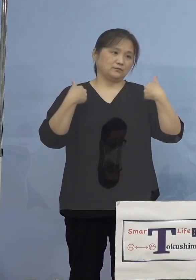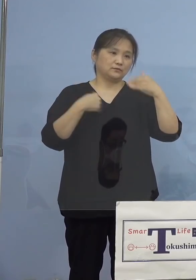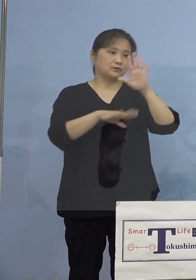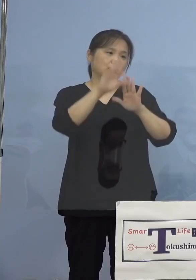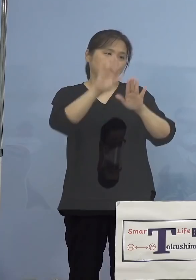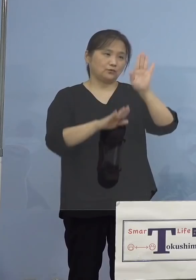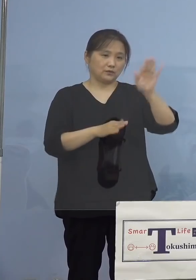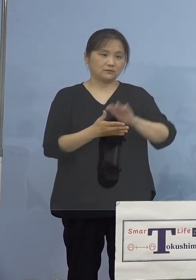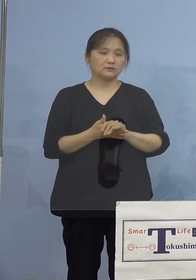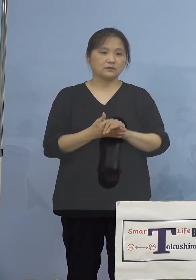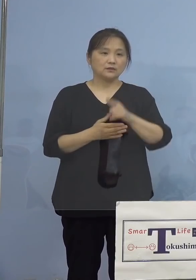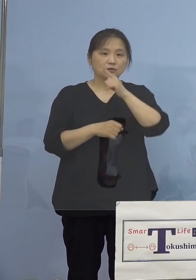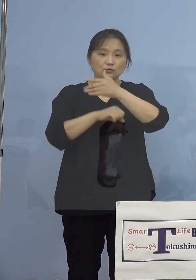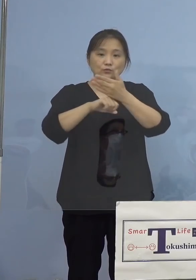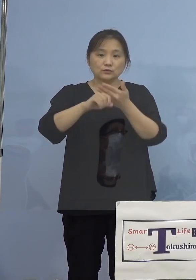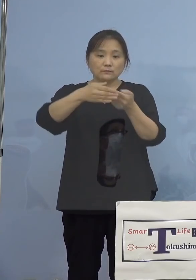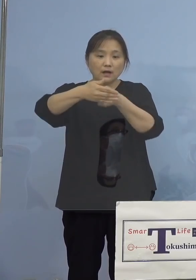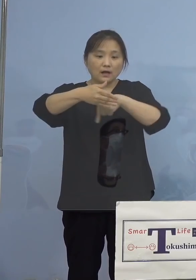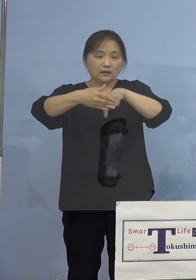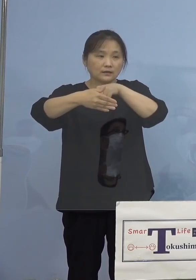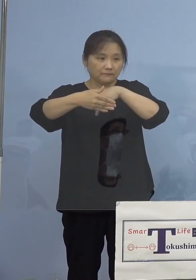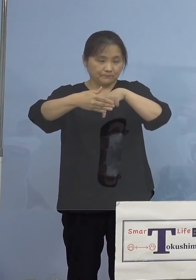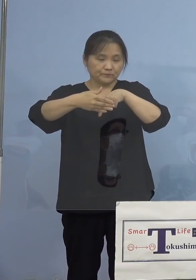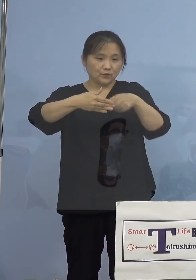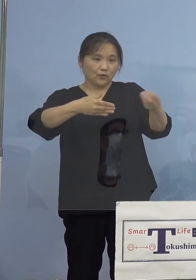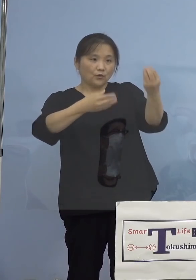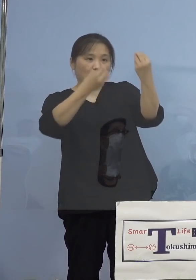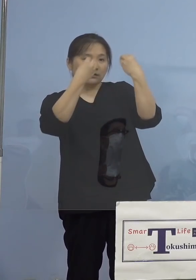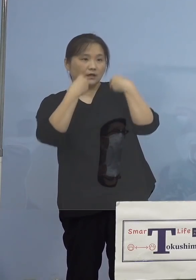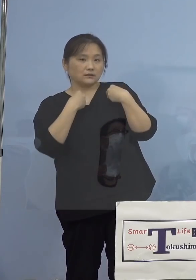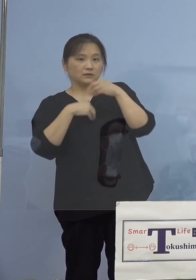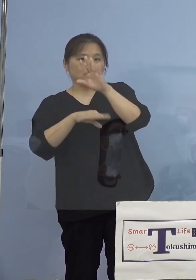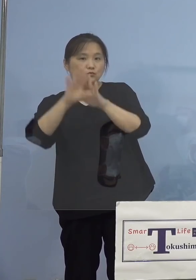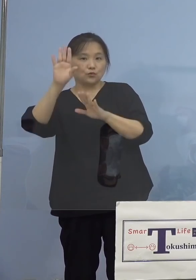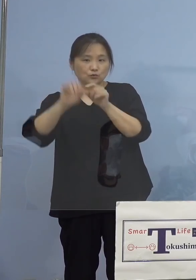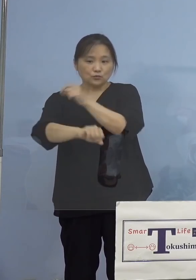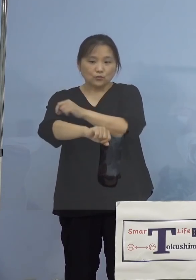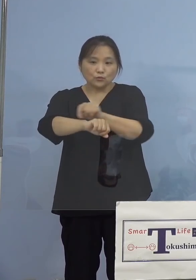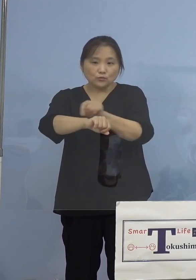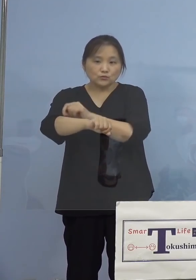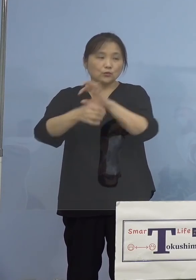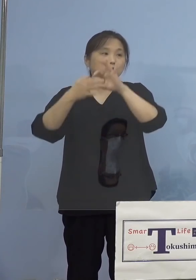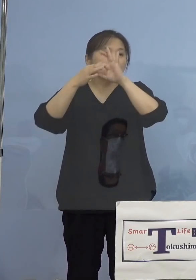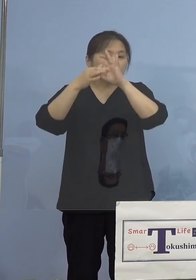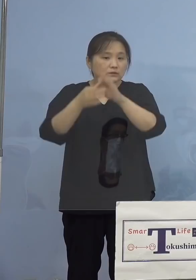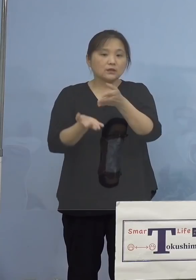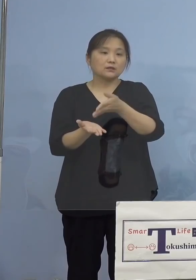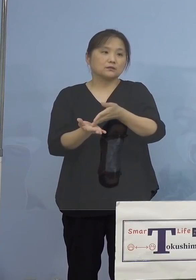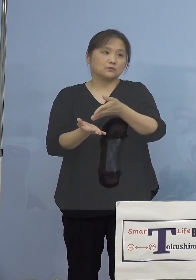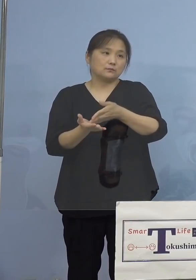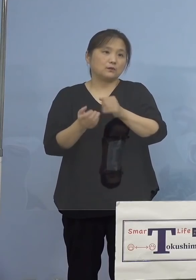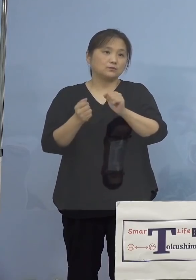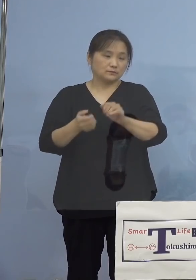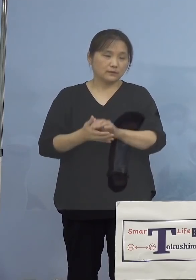そこで本県における感染状況の特徴について 以下申し上げさせていただきます